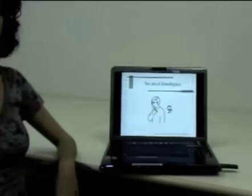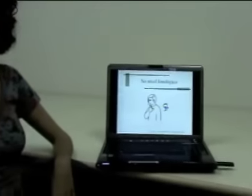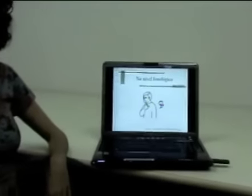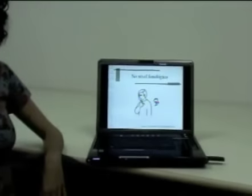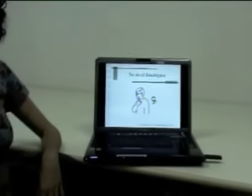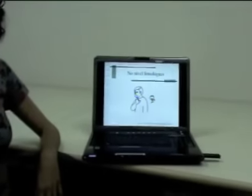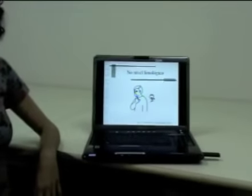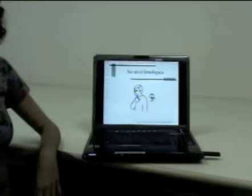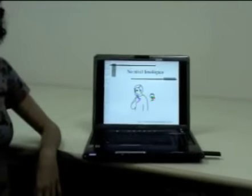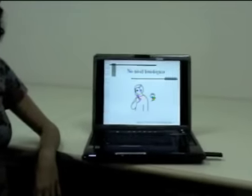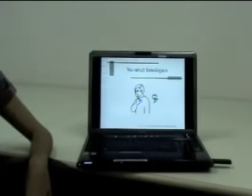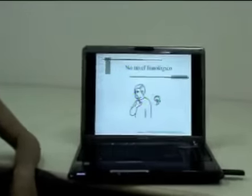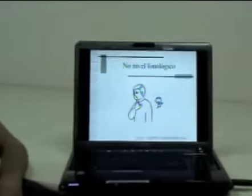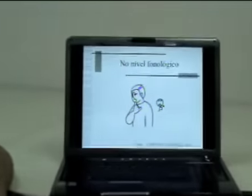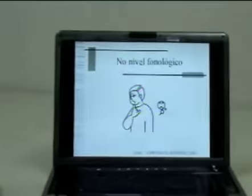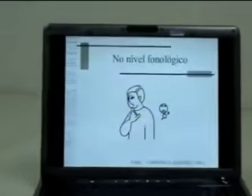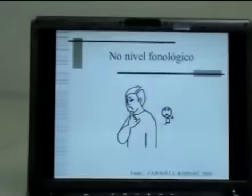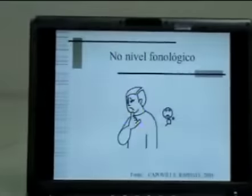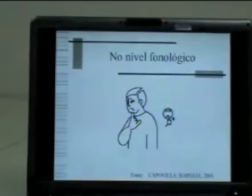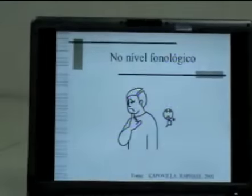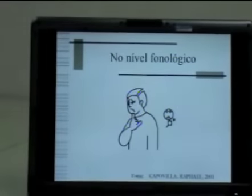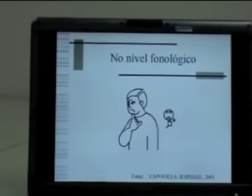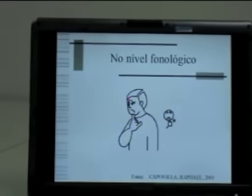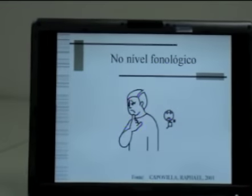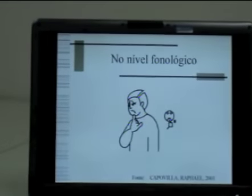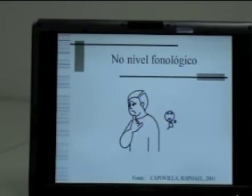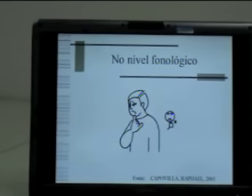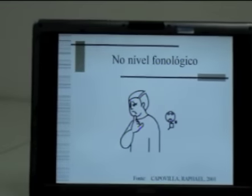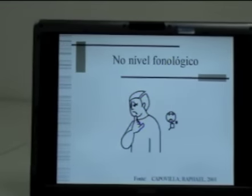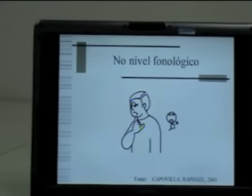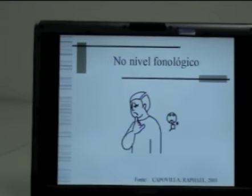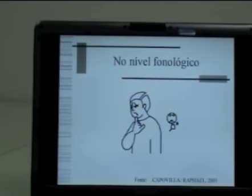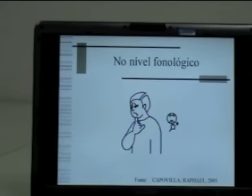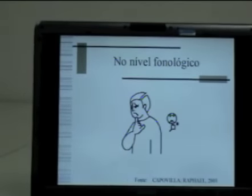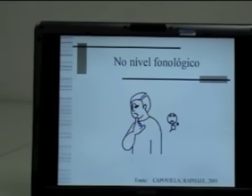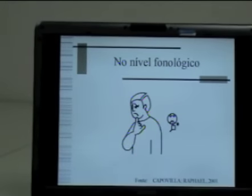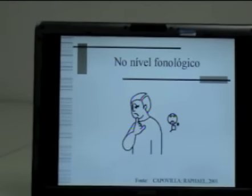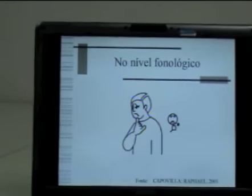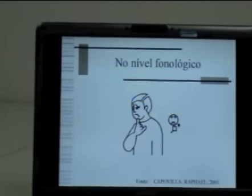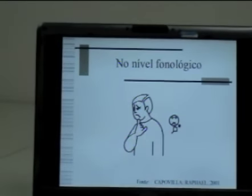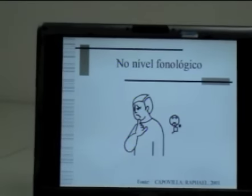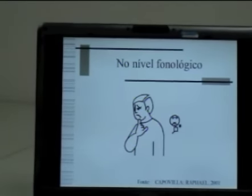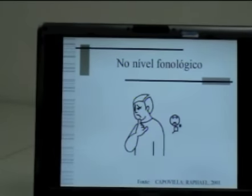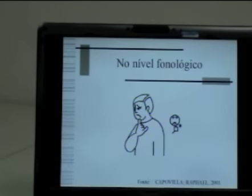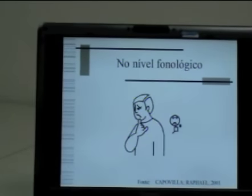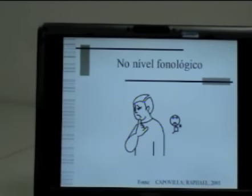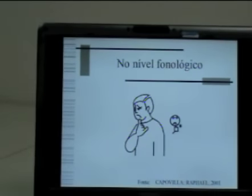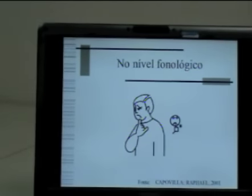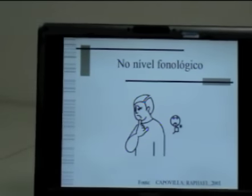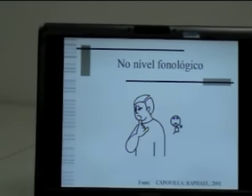Por exemplo, no nível fonológico, nós aprendemos nas últimas aulas sobre os parâmetros da Libras,